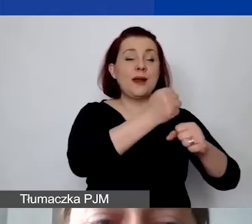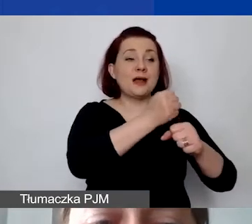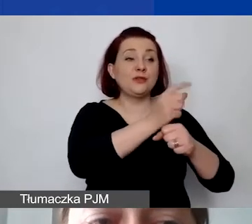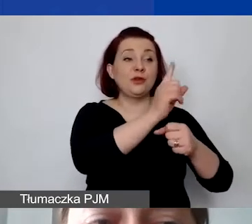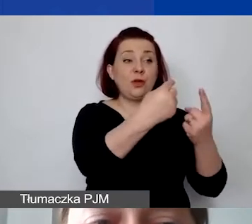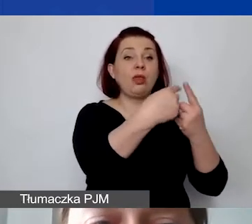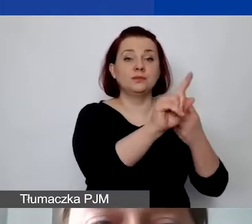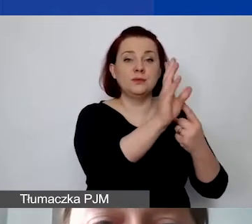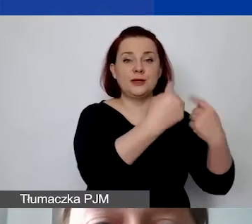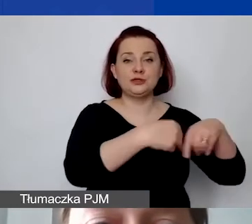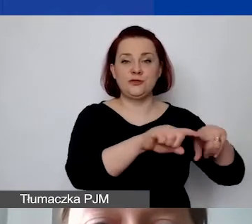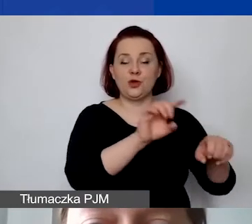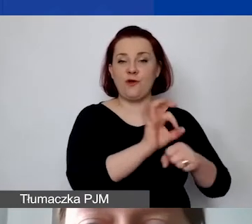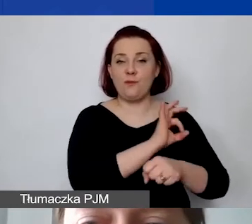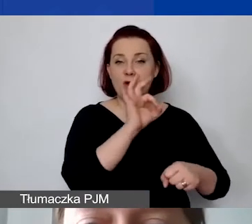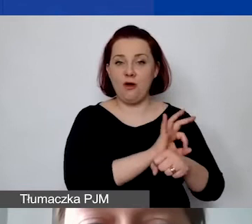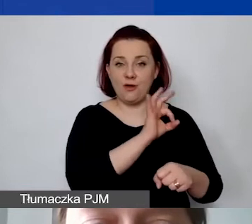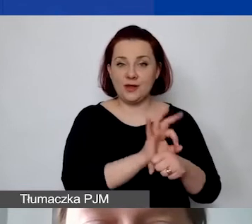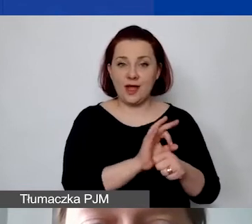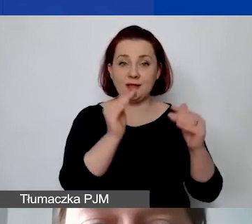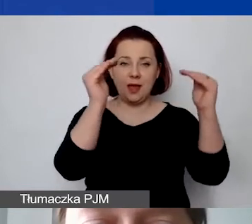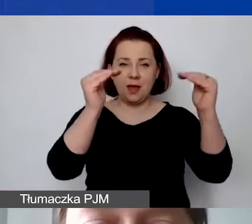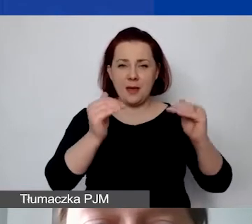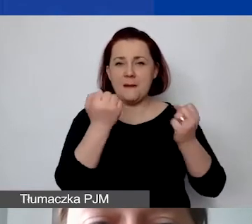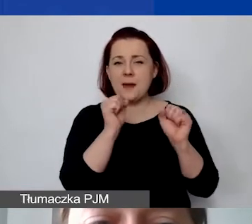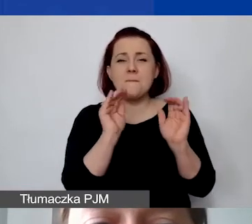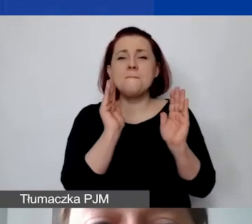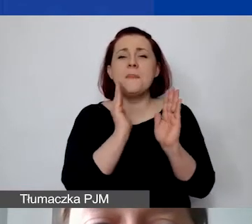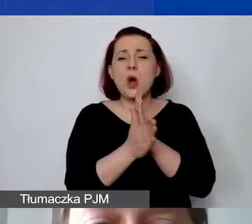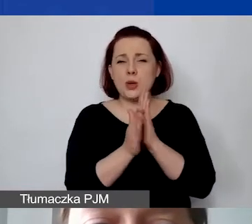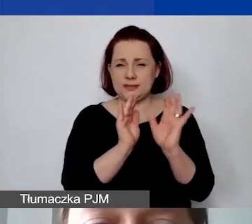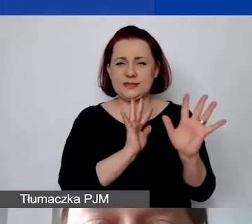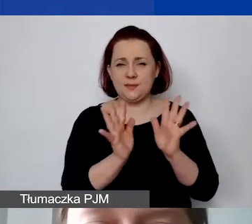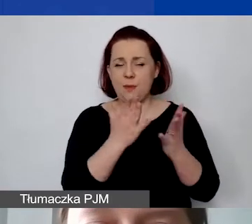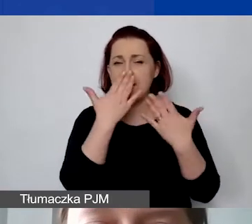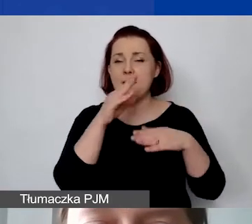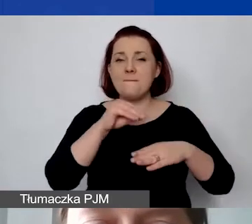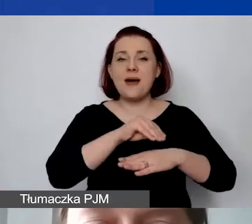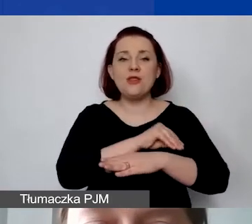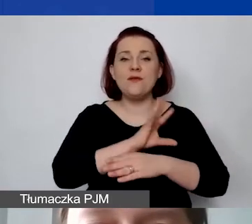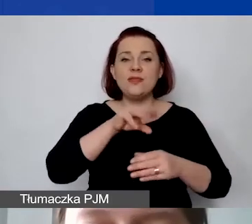Poniżej w bardziej uproszczony sposób jest pokazana metoda z uwzględnieniem personelu.